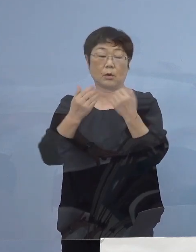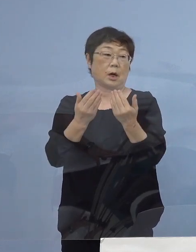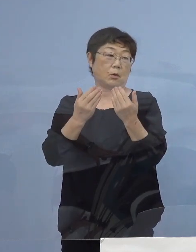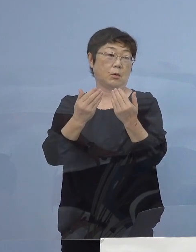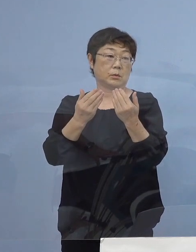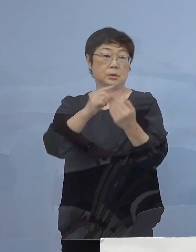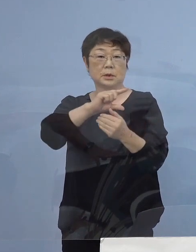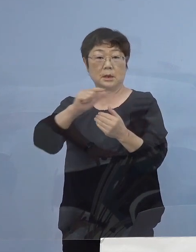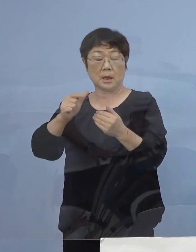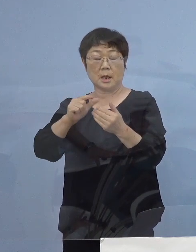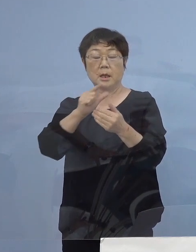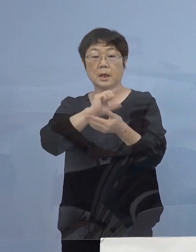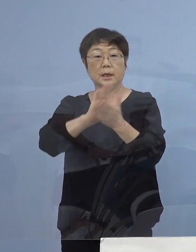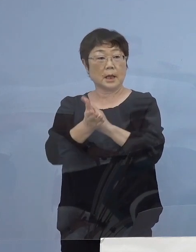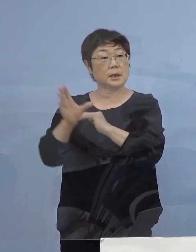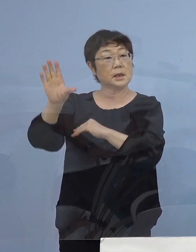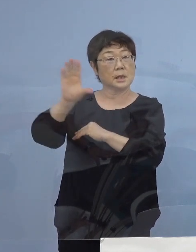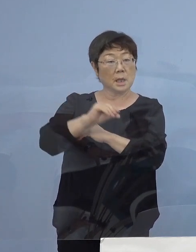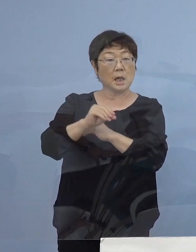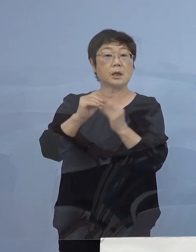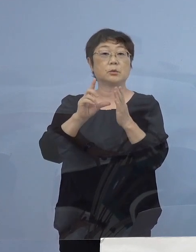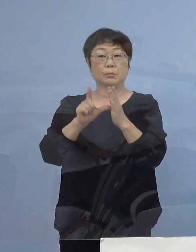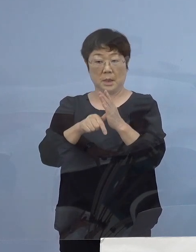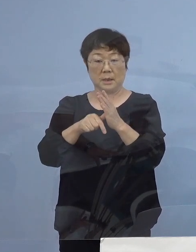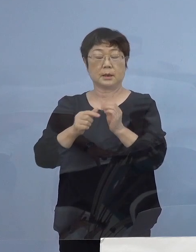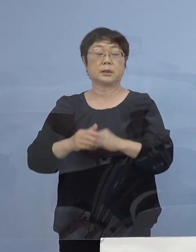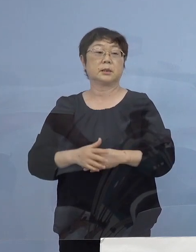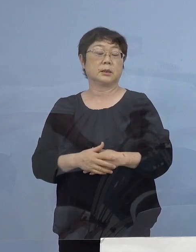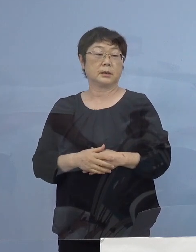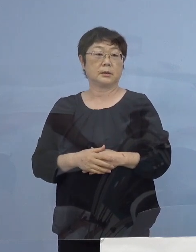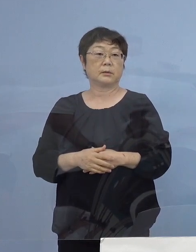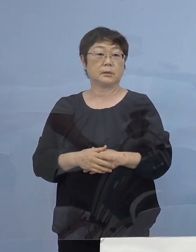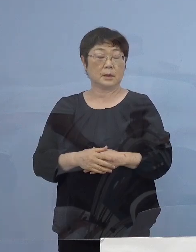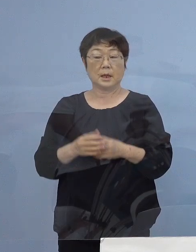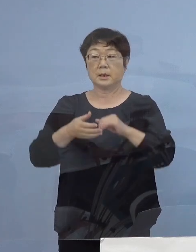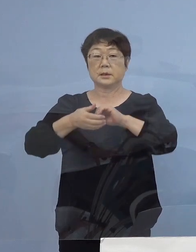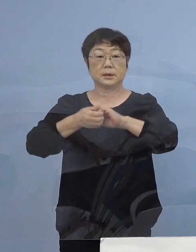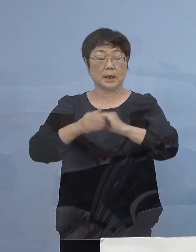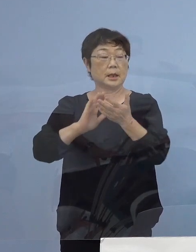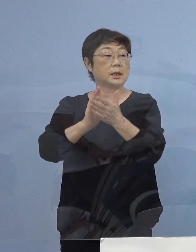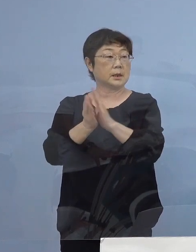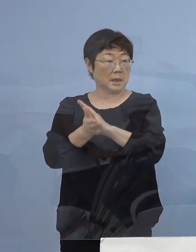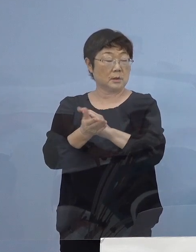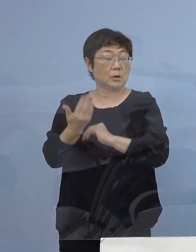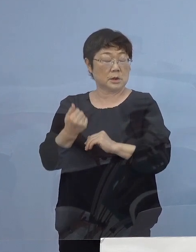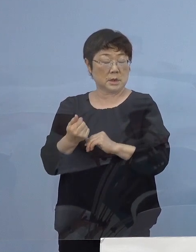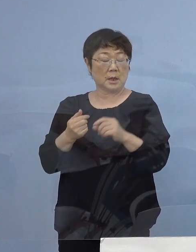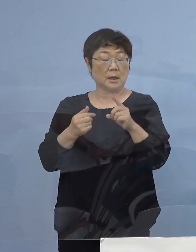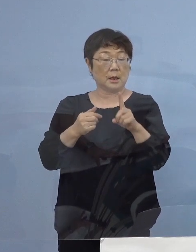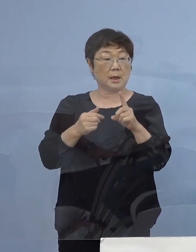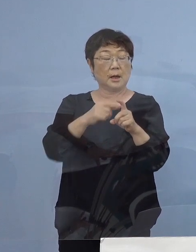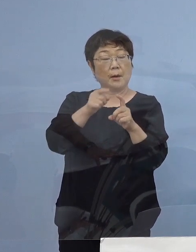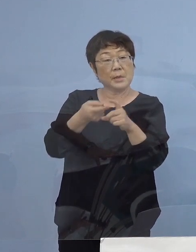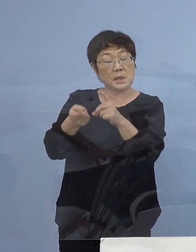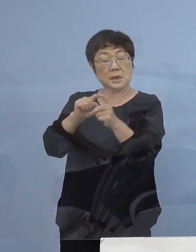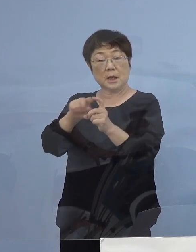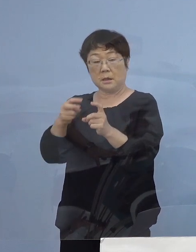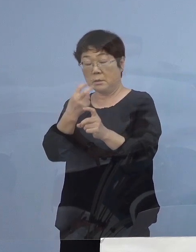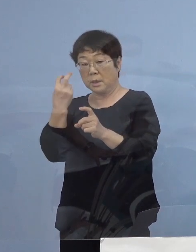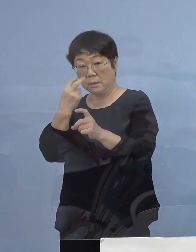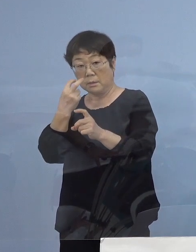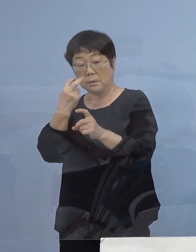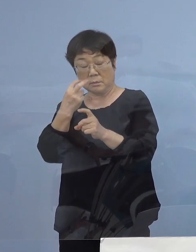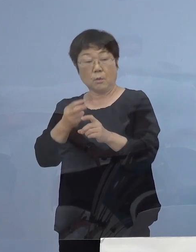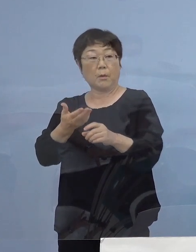徳島に お戻りをいただく皆様方については是非 県の事前PCR検査受検制度の活用を